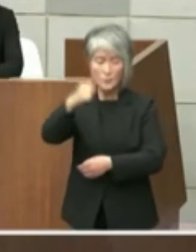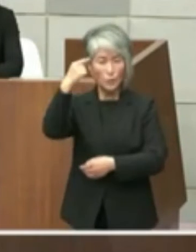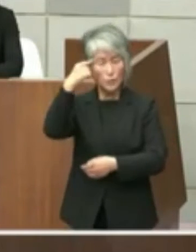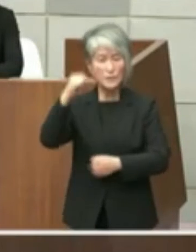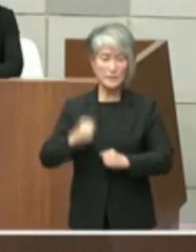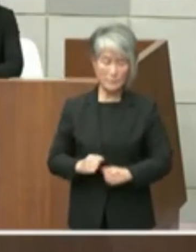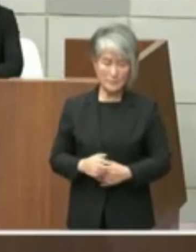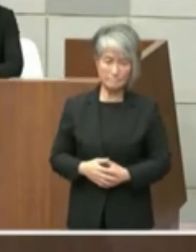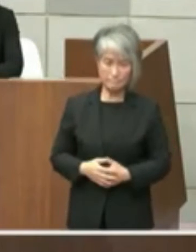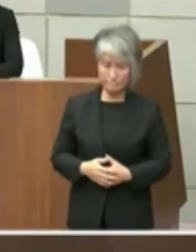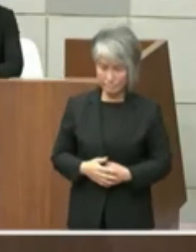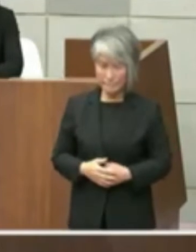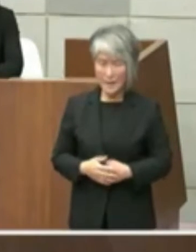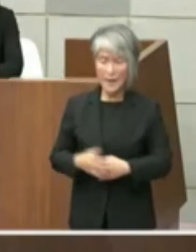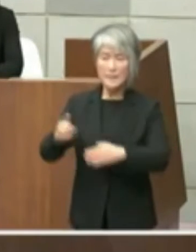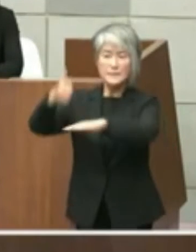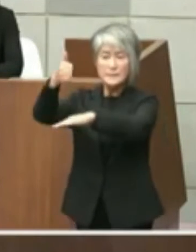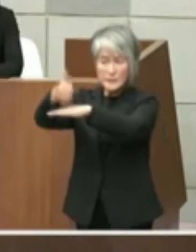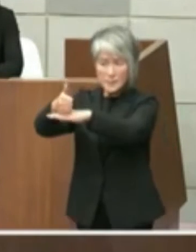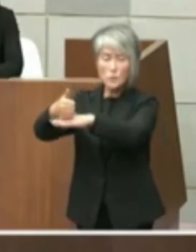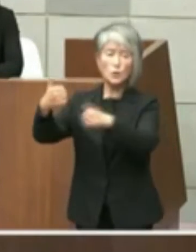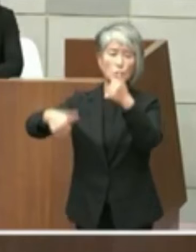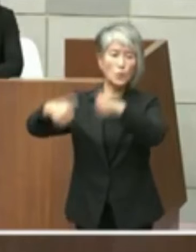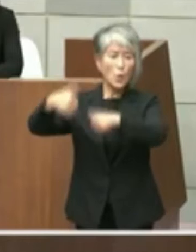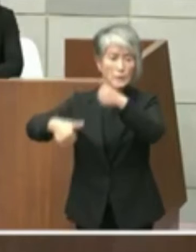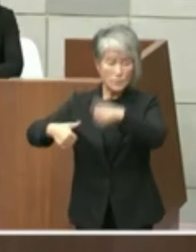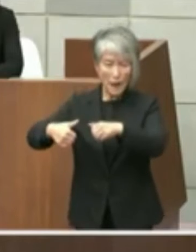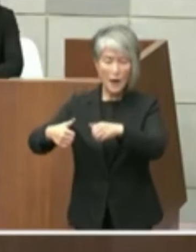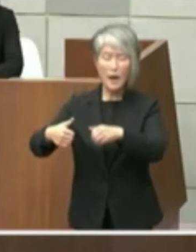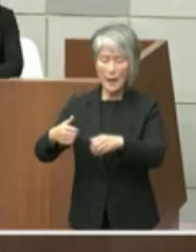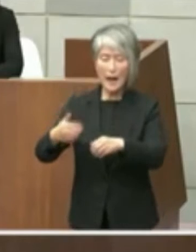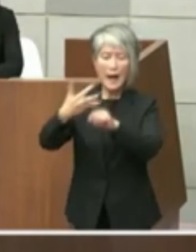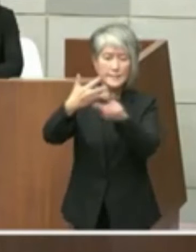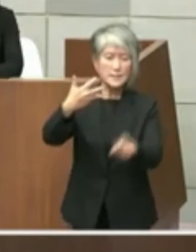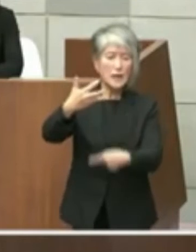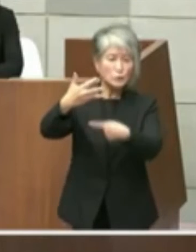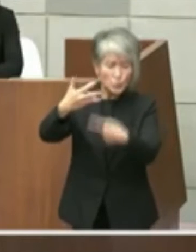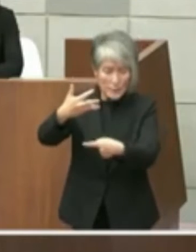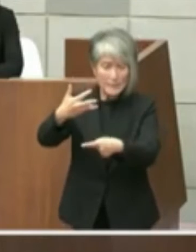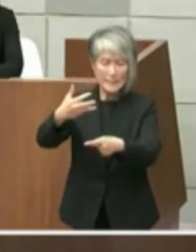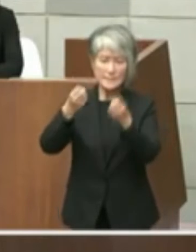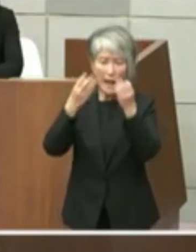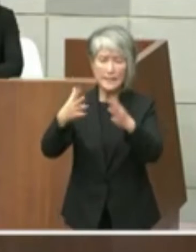知事との協議につきましてはまだ知事就任 が8月1日でございますのでエマー4カ月